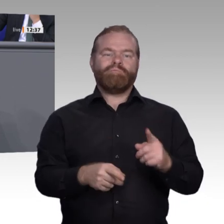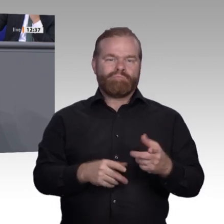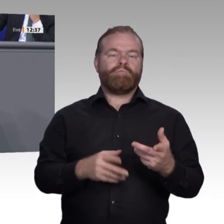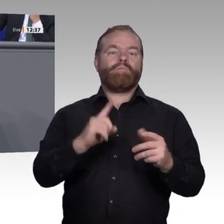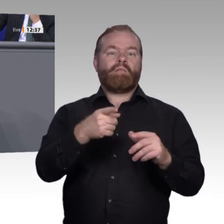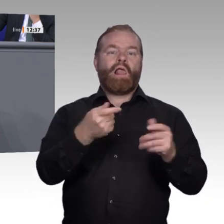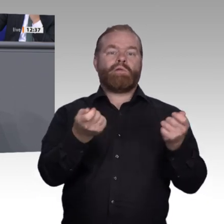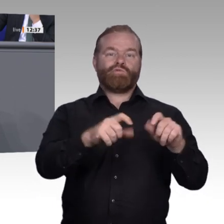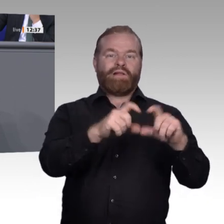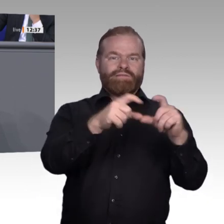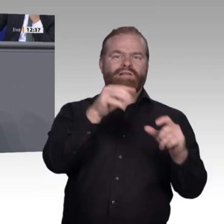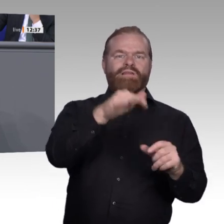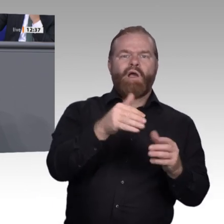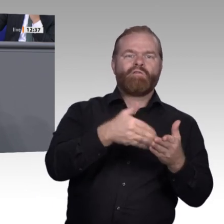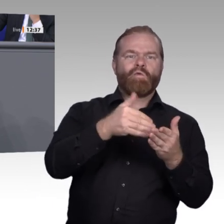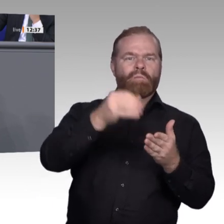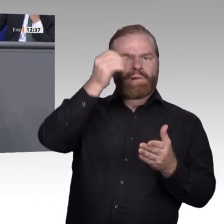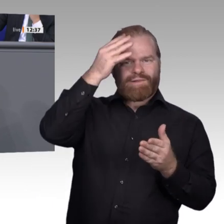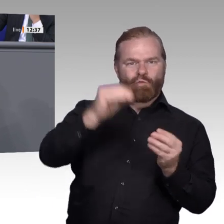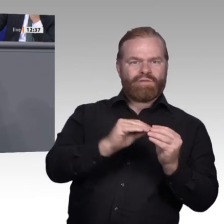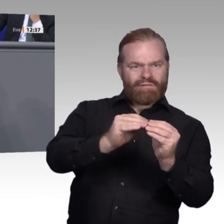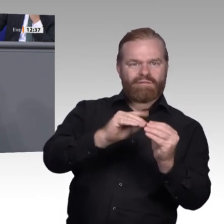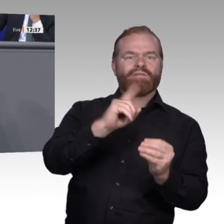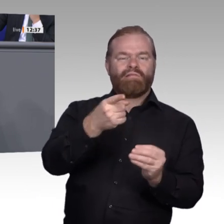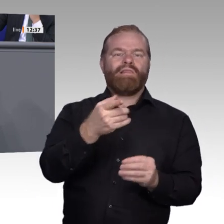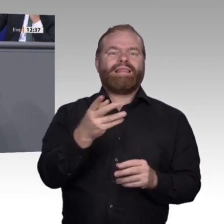haben: Da findet eine Welt statt, an der sie nicht teilnehmen. Deswegen möchte ich,